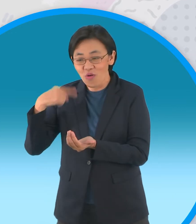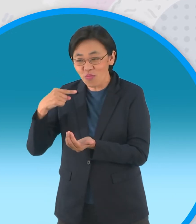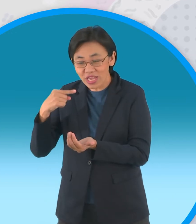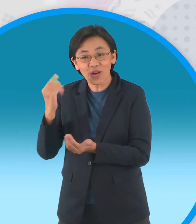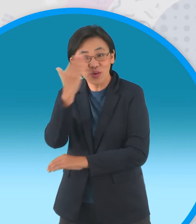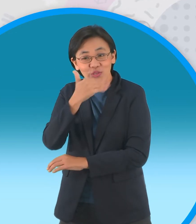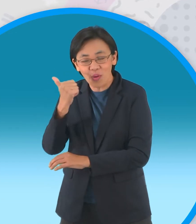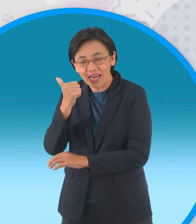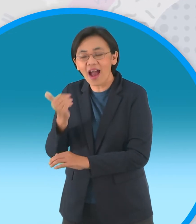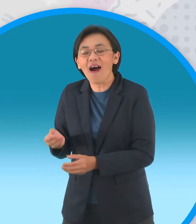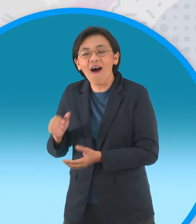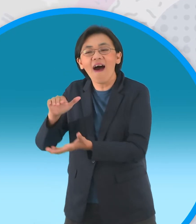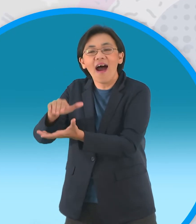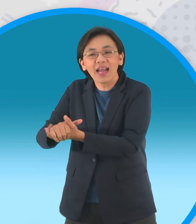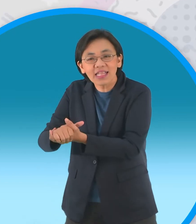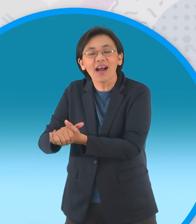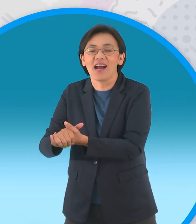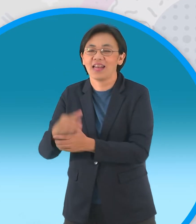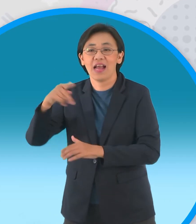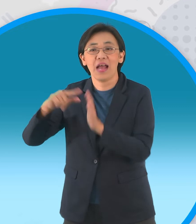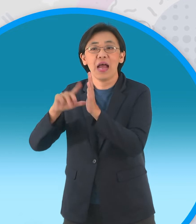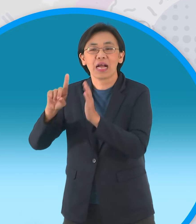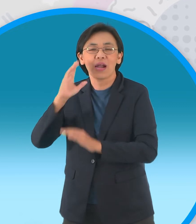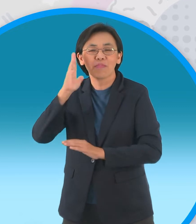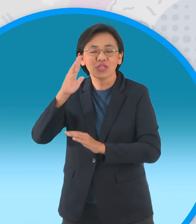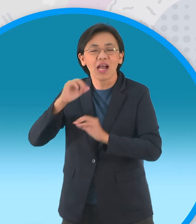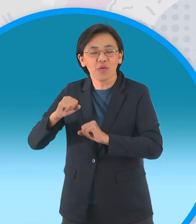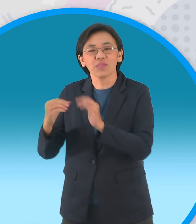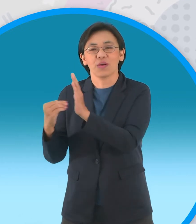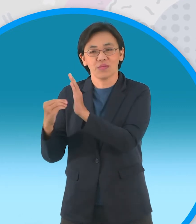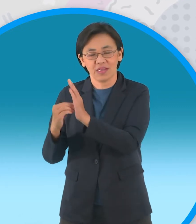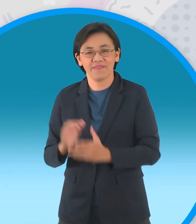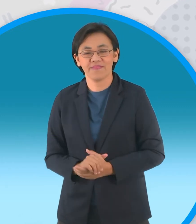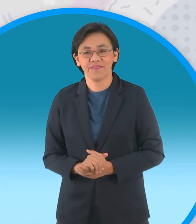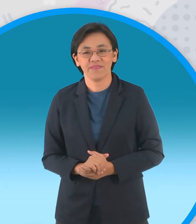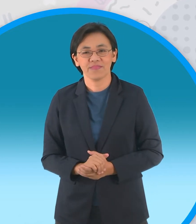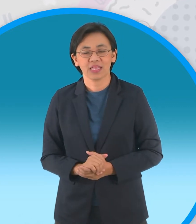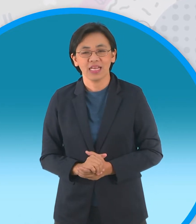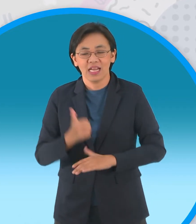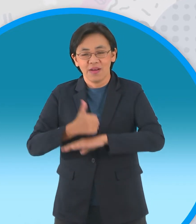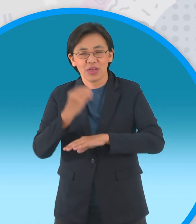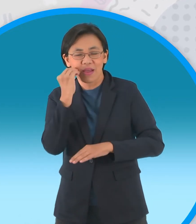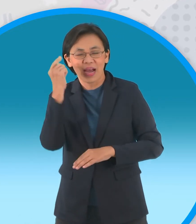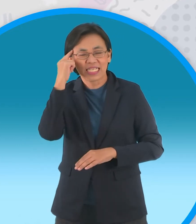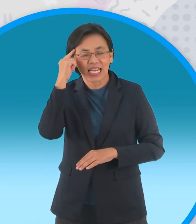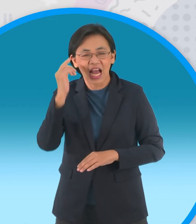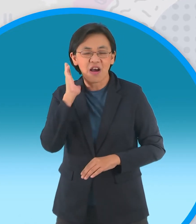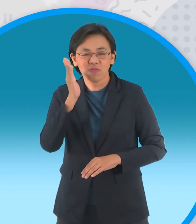ให้แต่งงานกับปลัดหนุ่มจากบางกอก ผู้ใหญ่บ้านคิดว่ากะทิต้องมาขัดขวางแน่